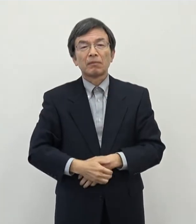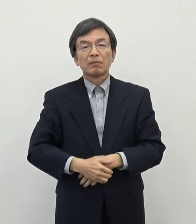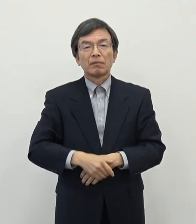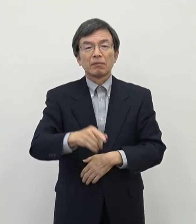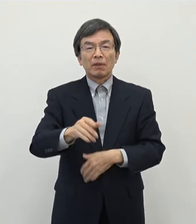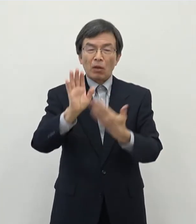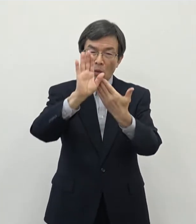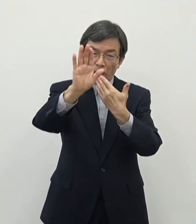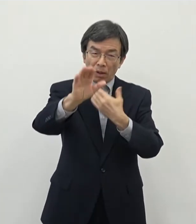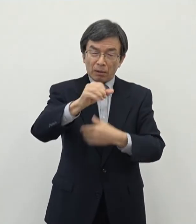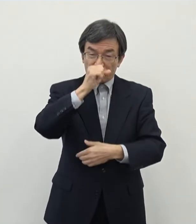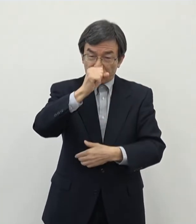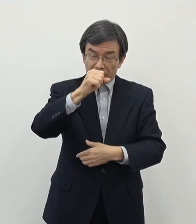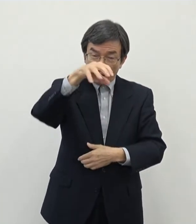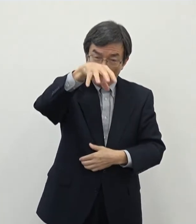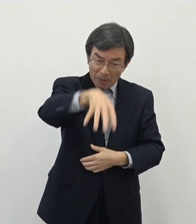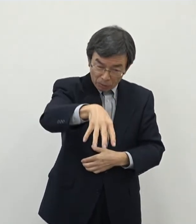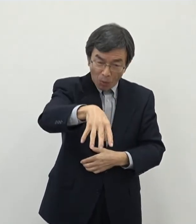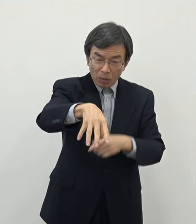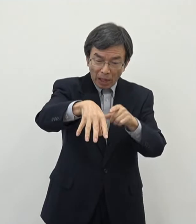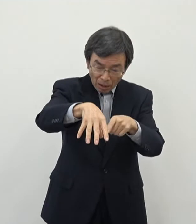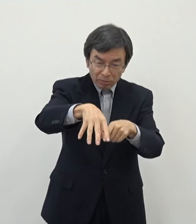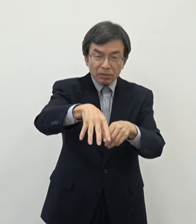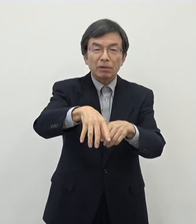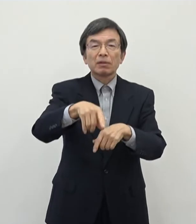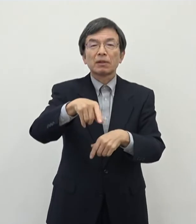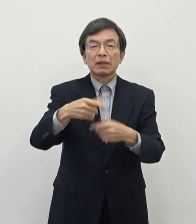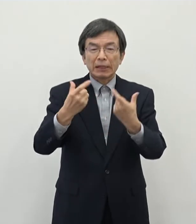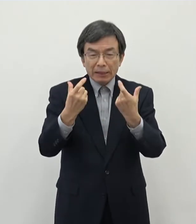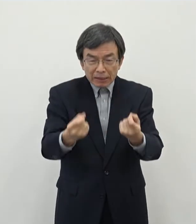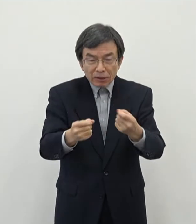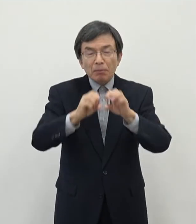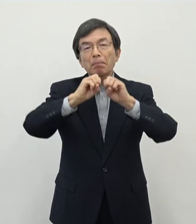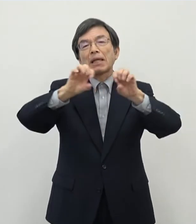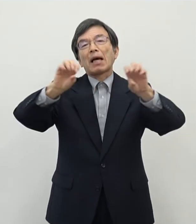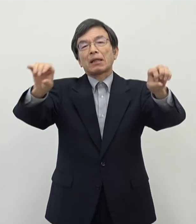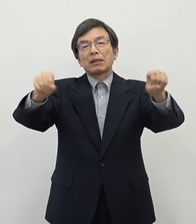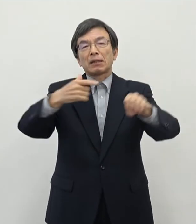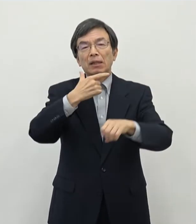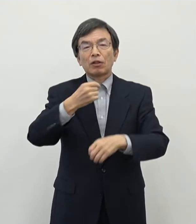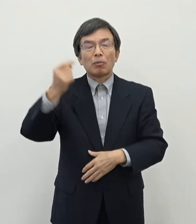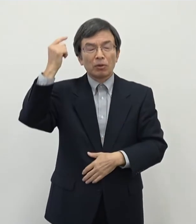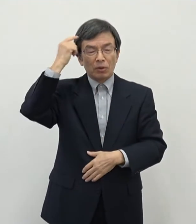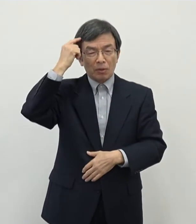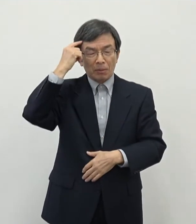立地場所であるということについてしっかりと PRをしていきたいというふうに 思っております